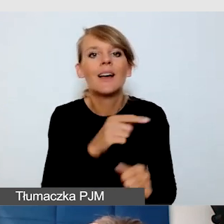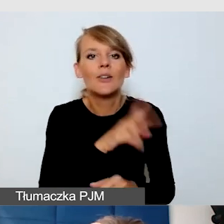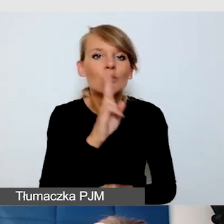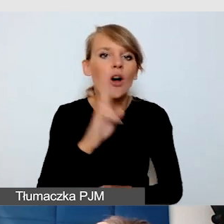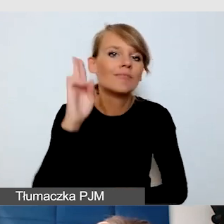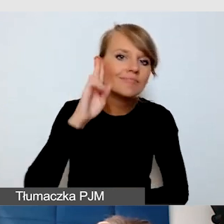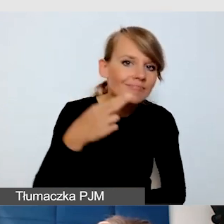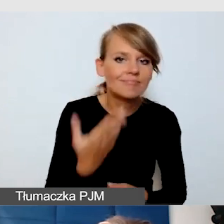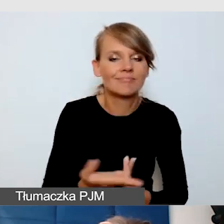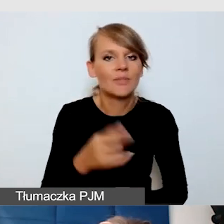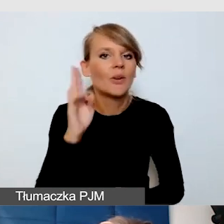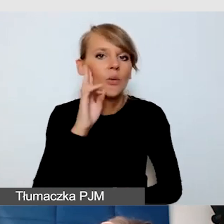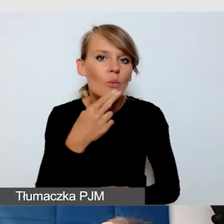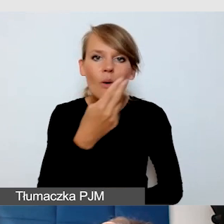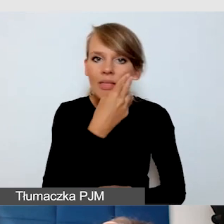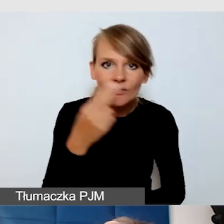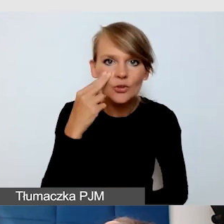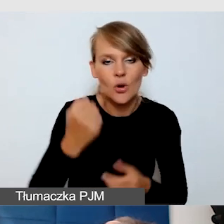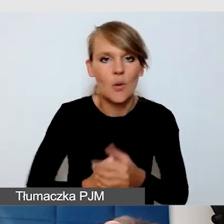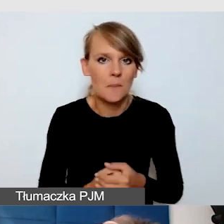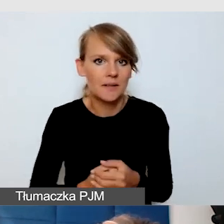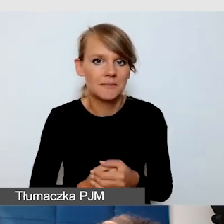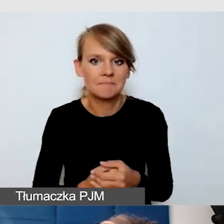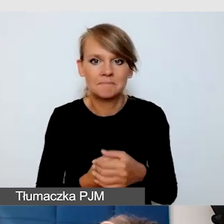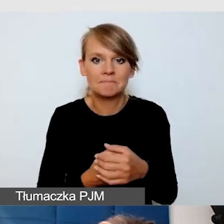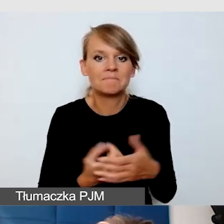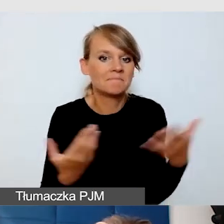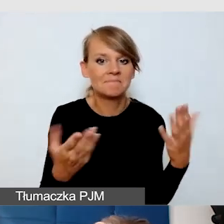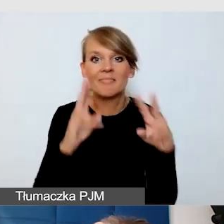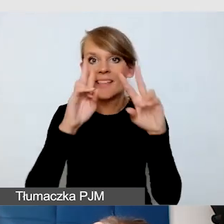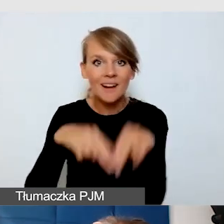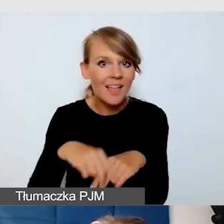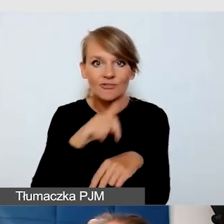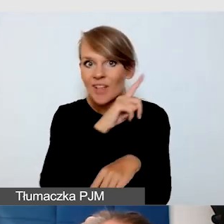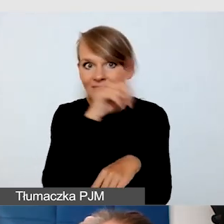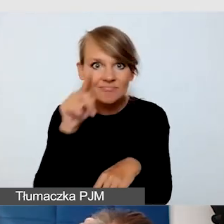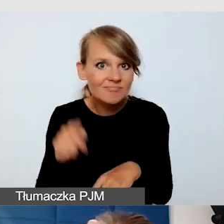i w momencie, kiedy w pozostałych systemach coś zawiedzie,